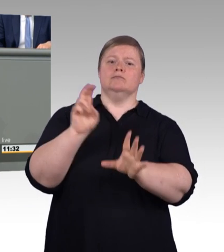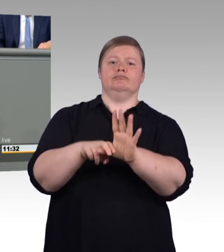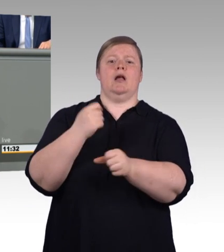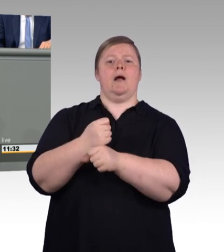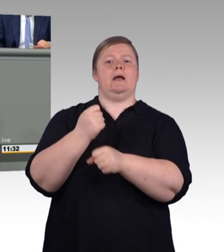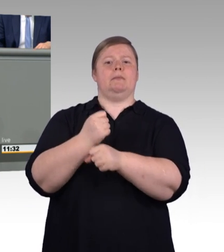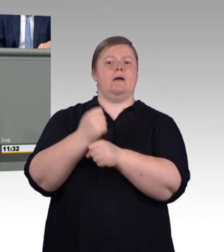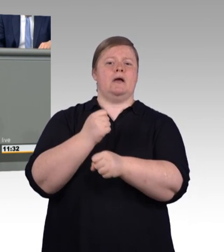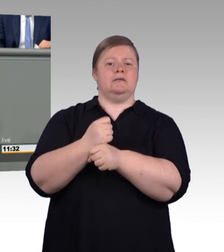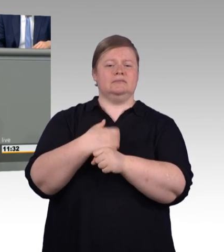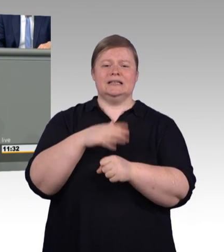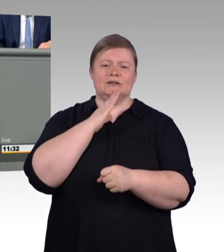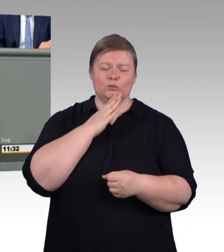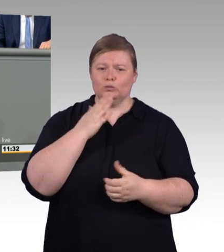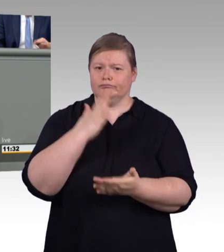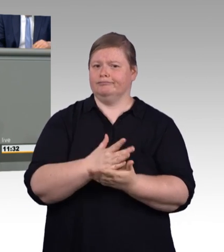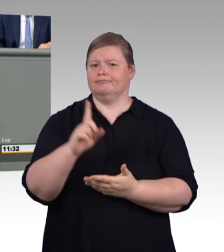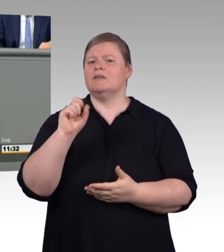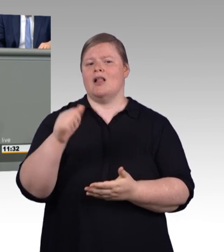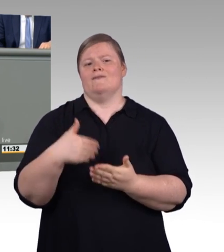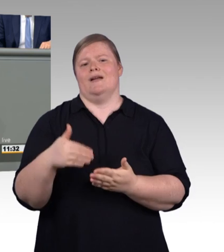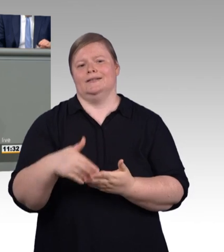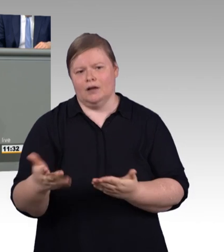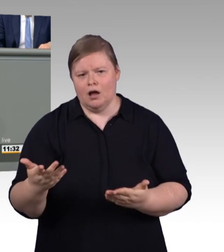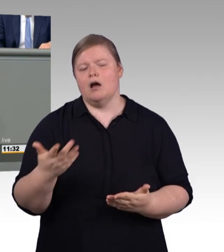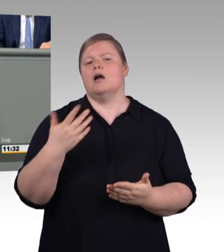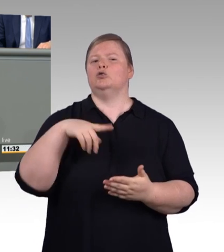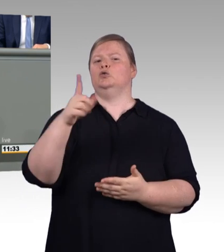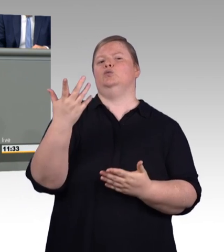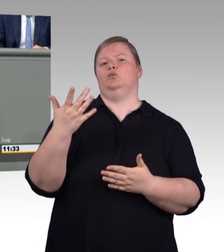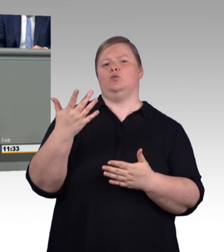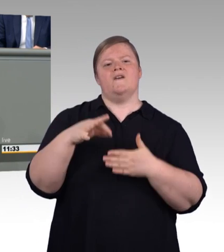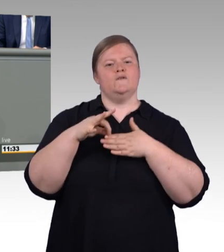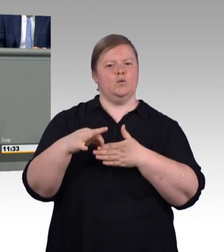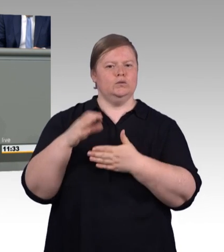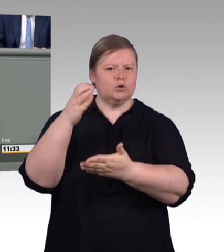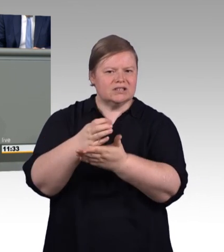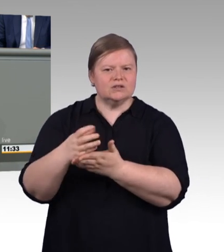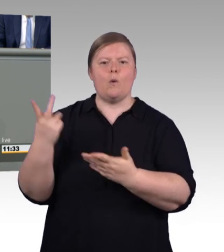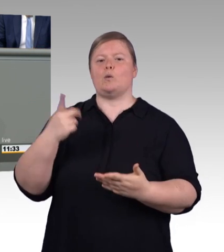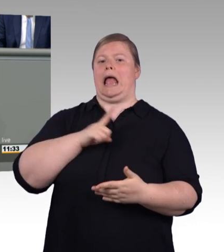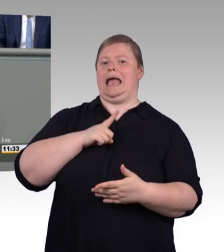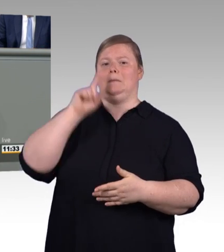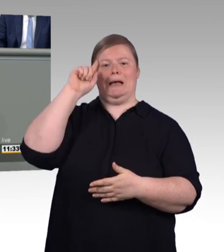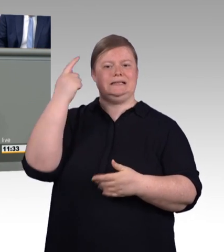Und auch hier setzen wir Zeichen für mehr Internationalität, für mehr grenzüberschreitende Zusammenarbeit.